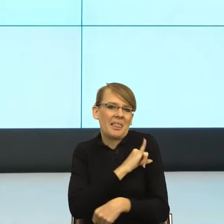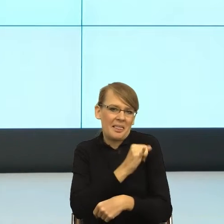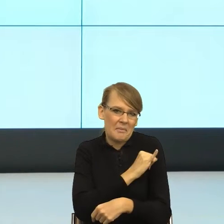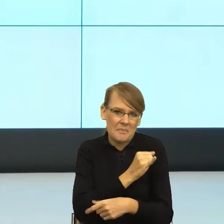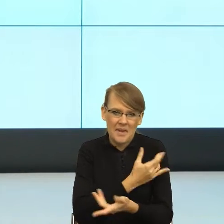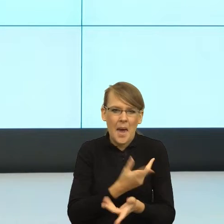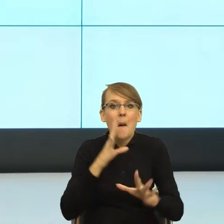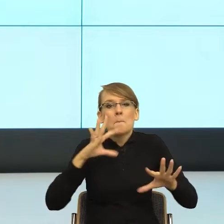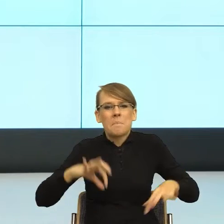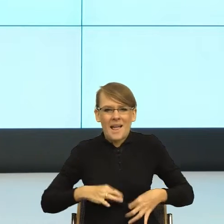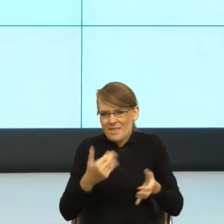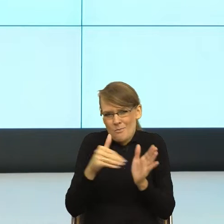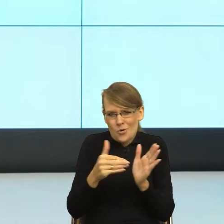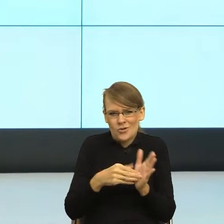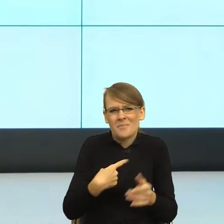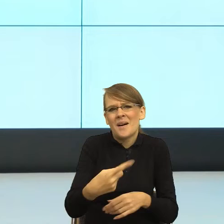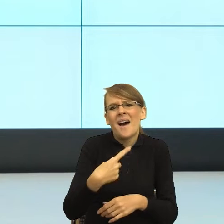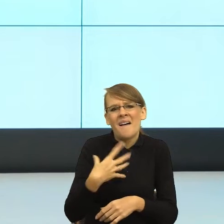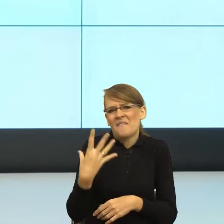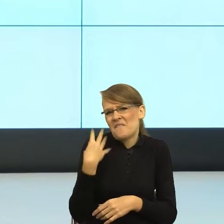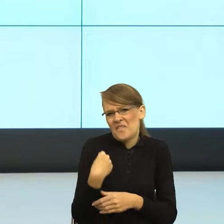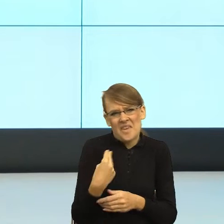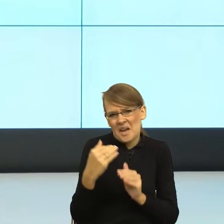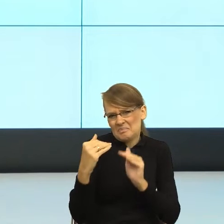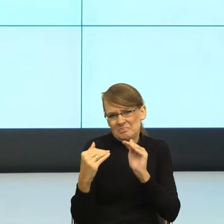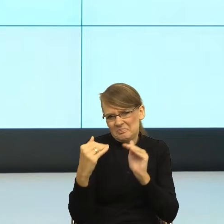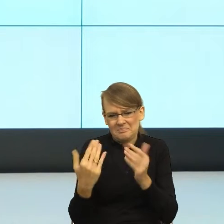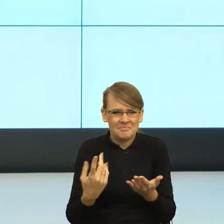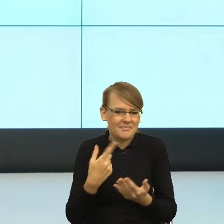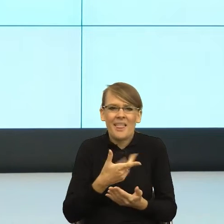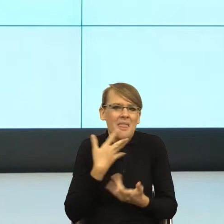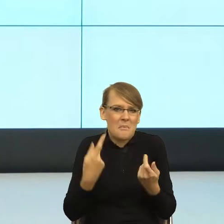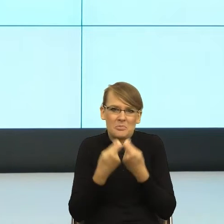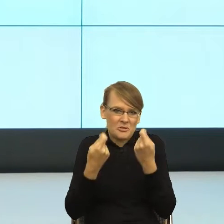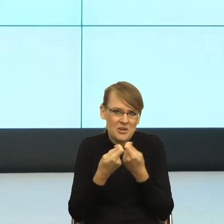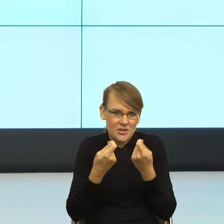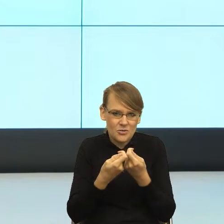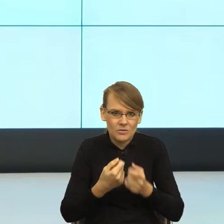nie stoi na przeszkodzie, żebyśmy byli na "ty". Do momentu, kiedy jedna z prac była tak zła, że musiałam